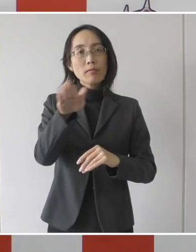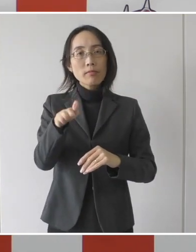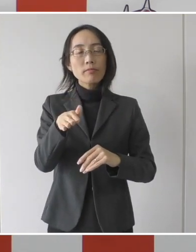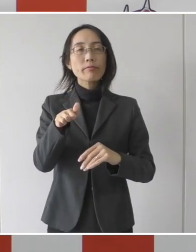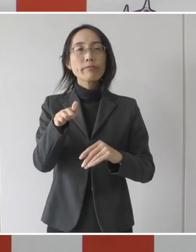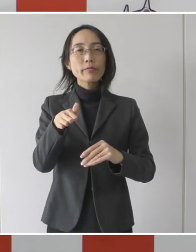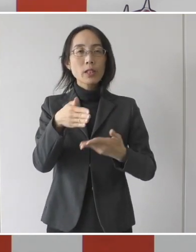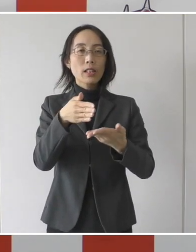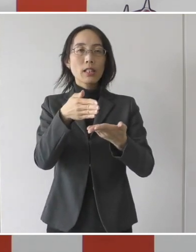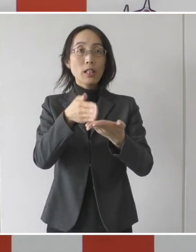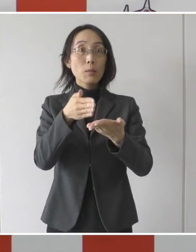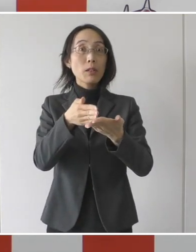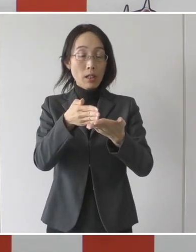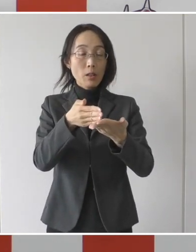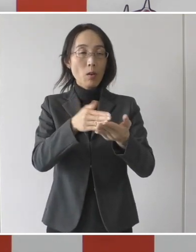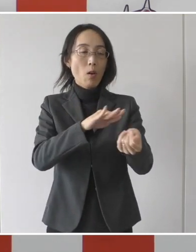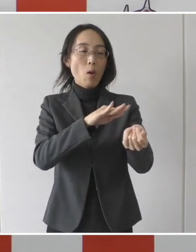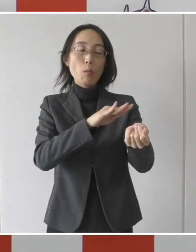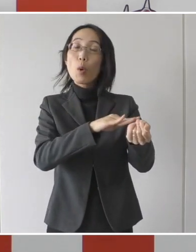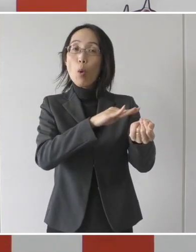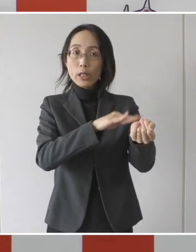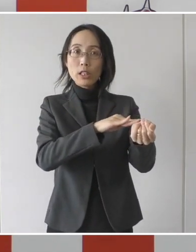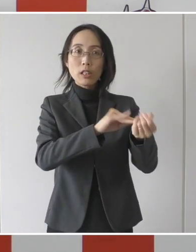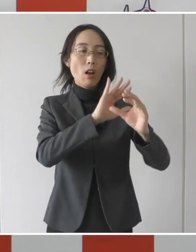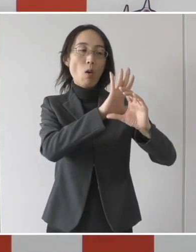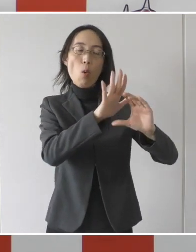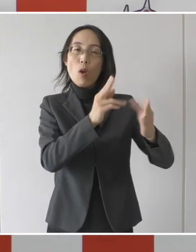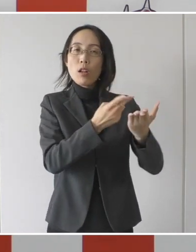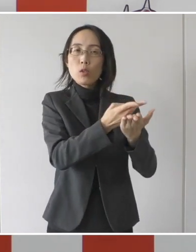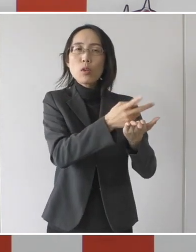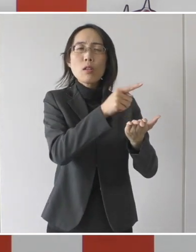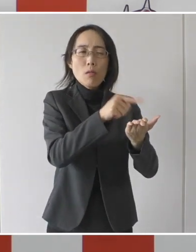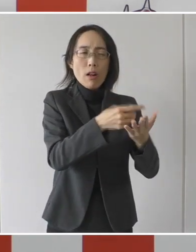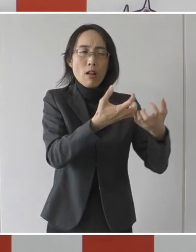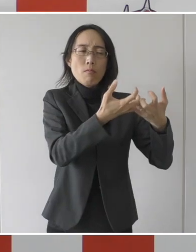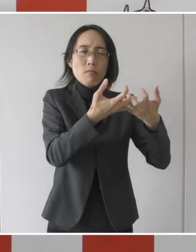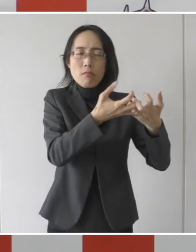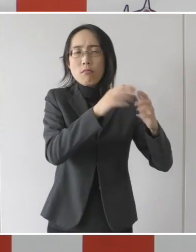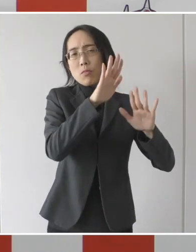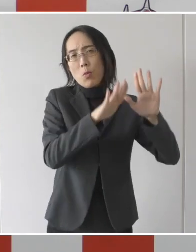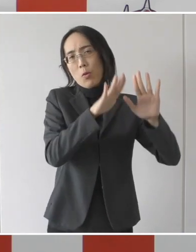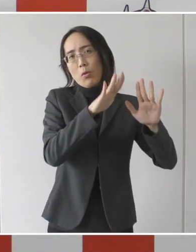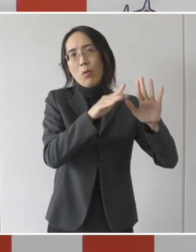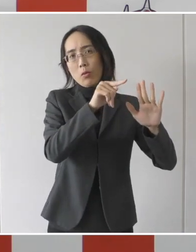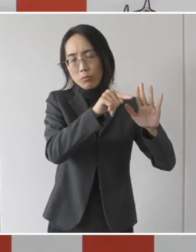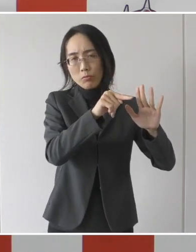病院の病床逼迫について皆様方にお話しをさせて頂きましたが、